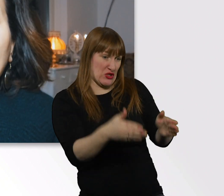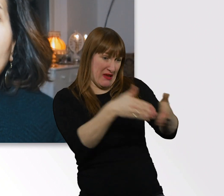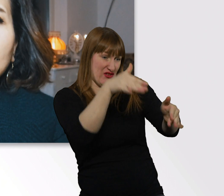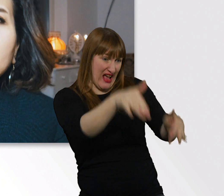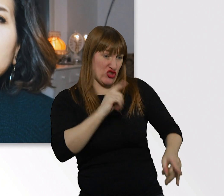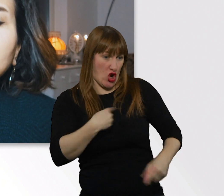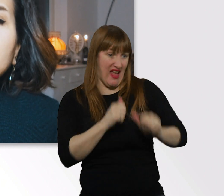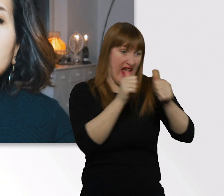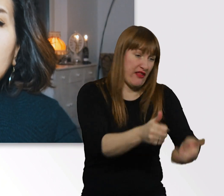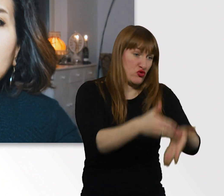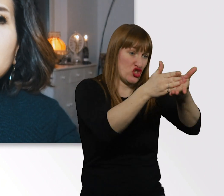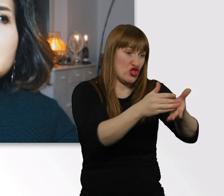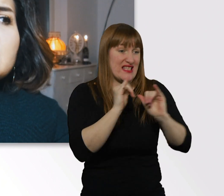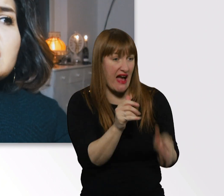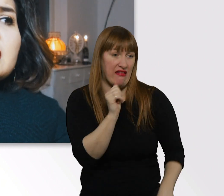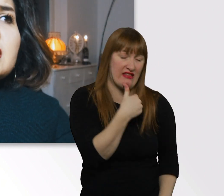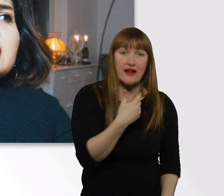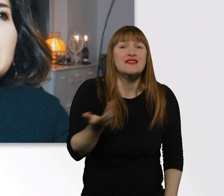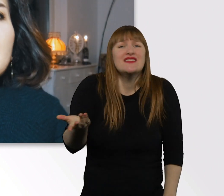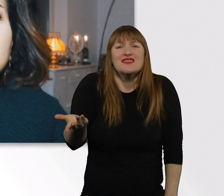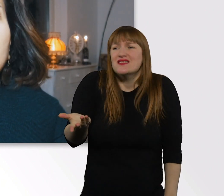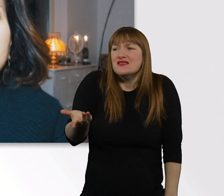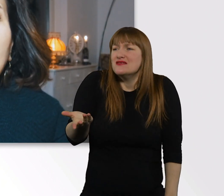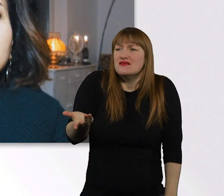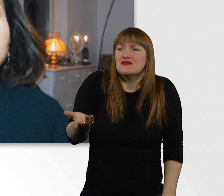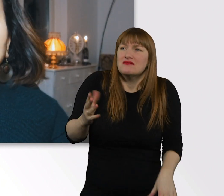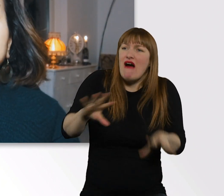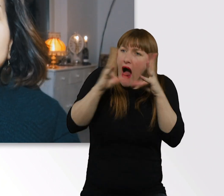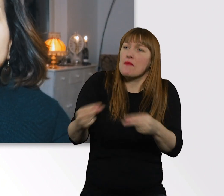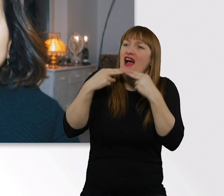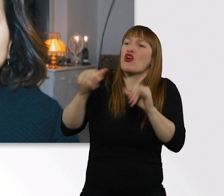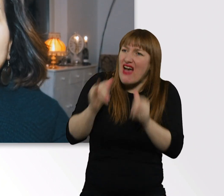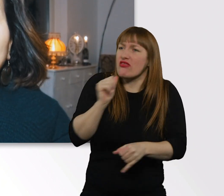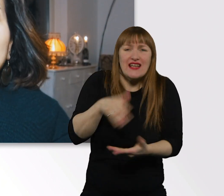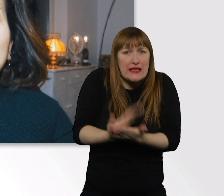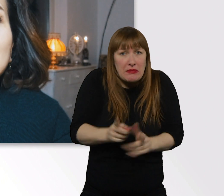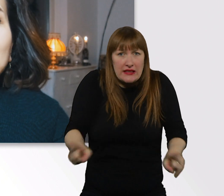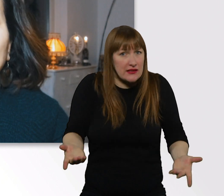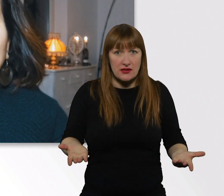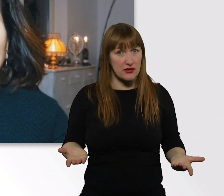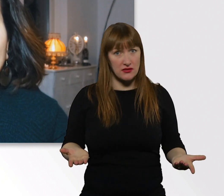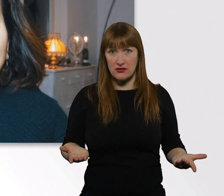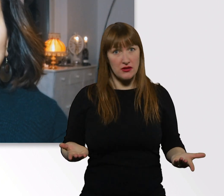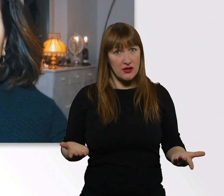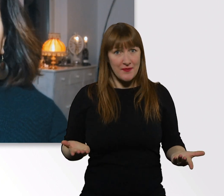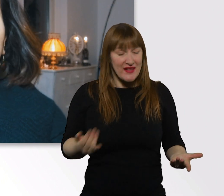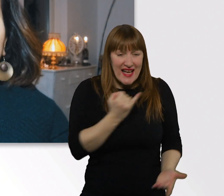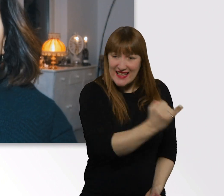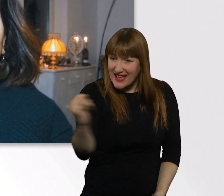Selbst darauf gibt es keine allgemeine Antwort. Weil jeder von uns verschieden ist,